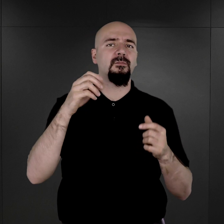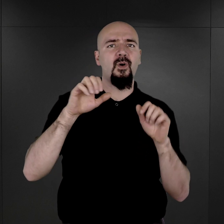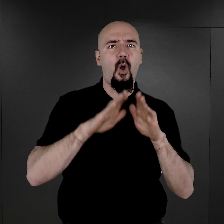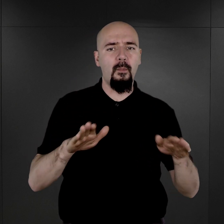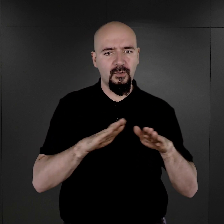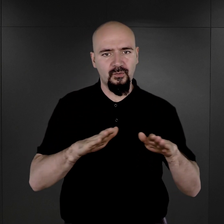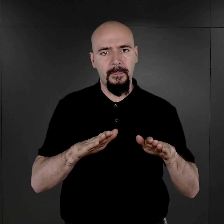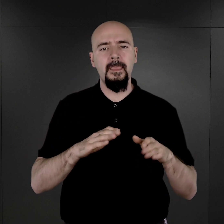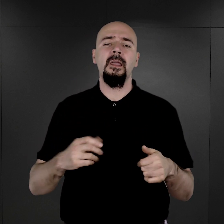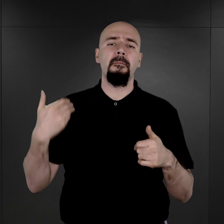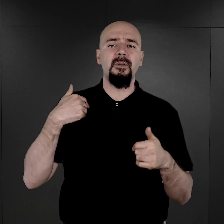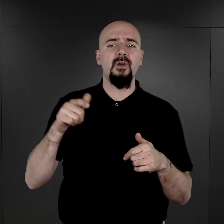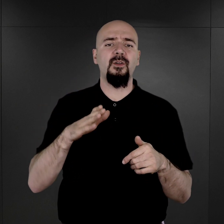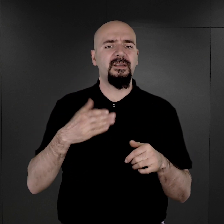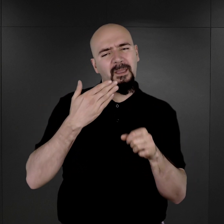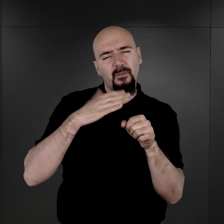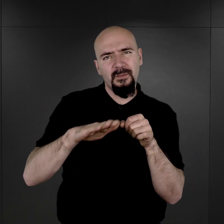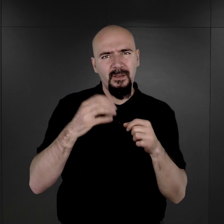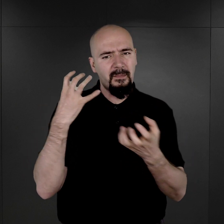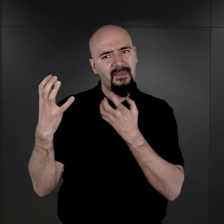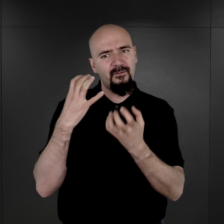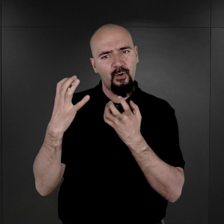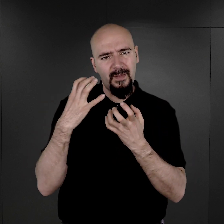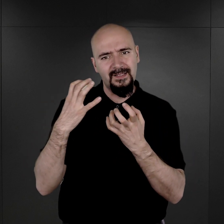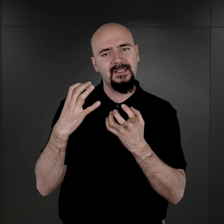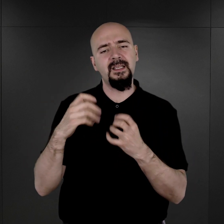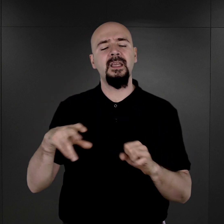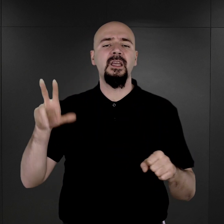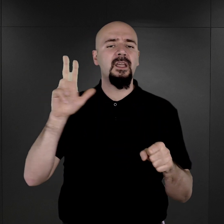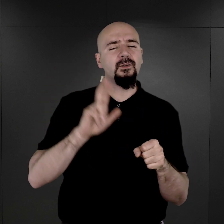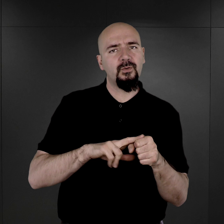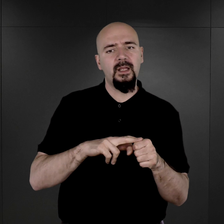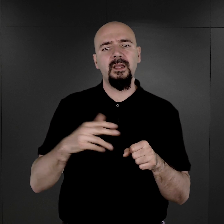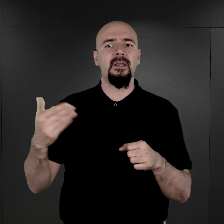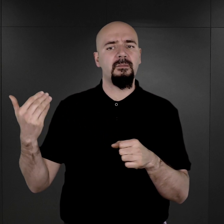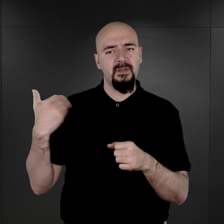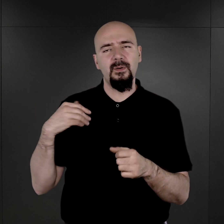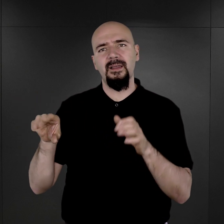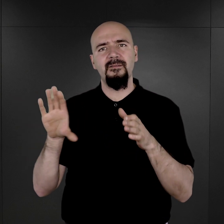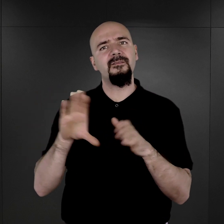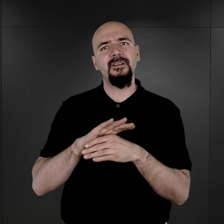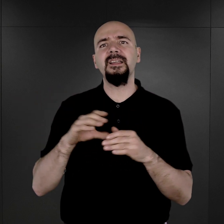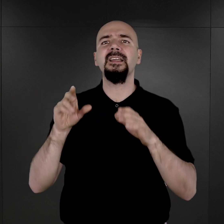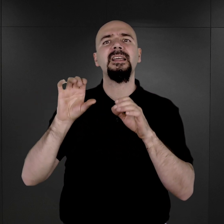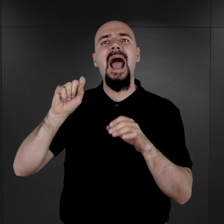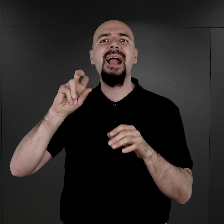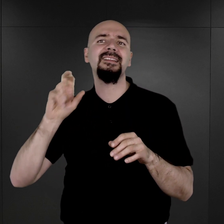Stanowiły one uzupełnienie informacji, które się znajdowały w aktach personalnych więźnia.